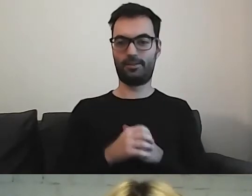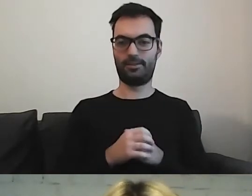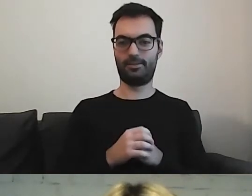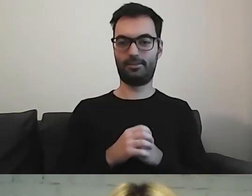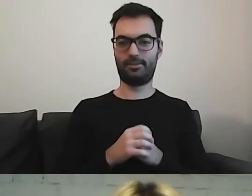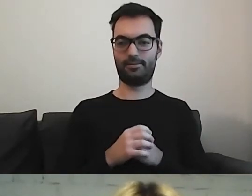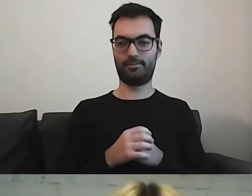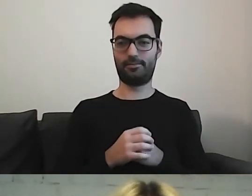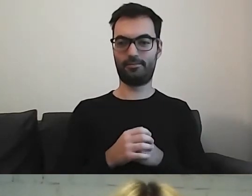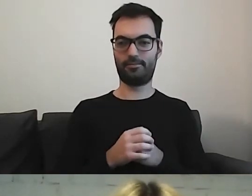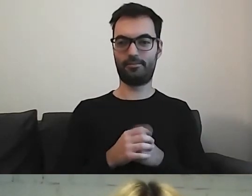To na koniec.